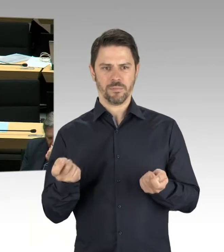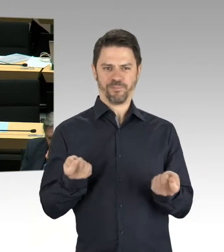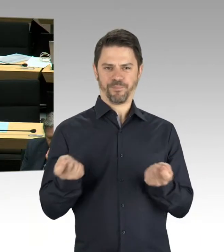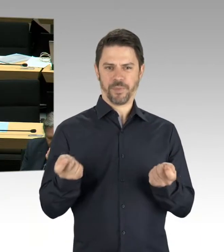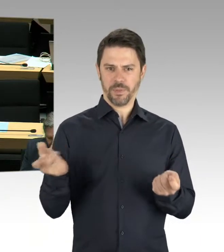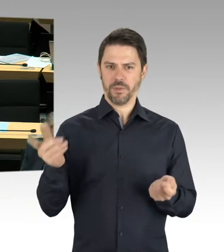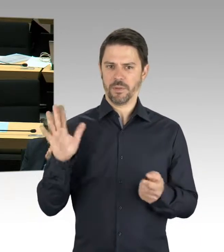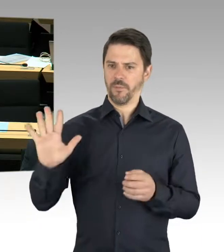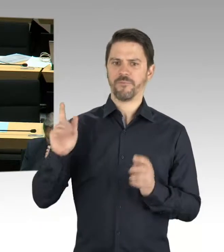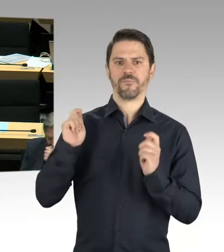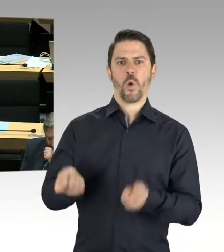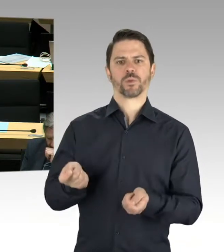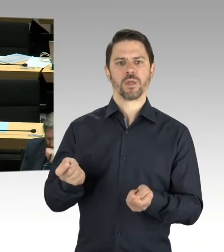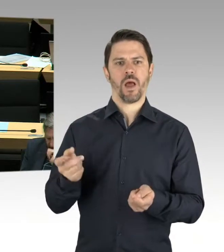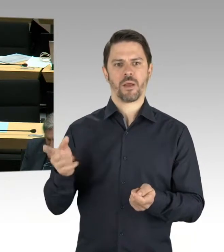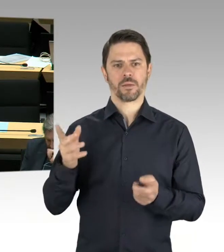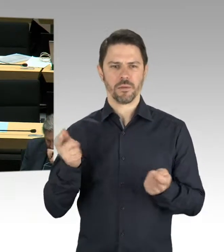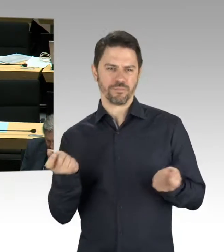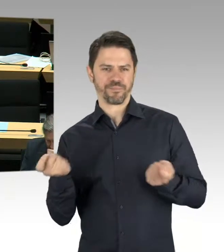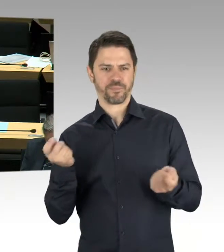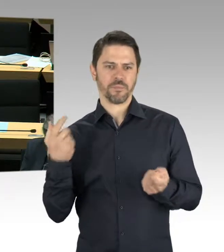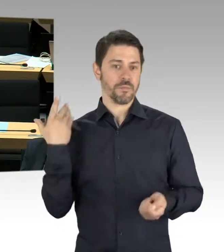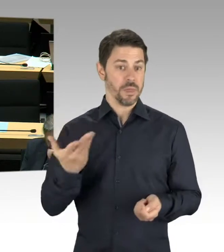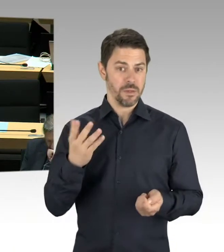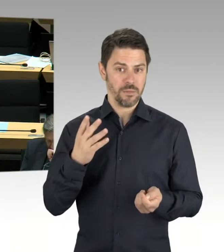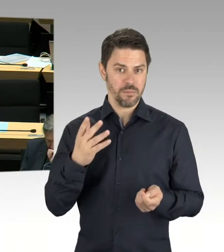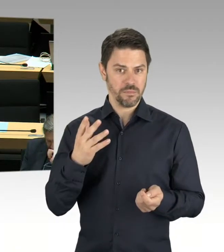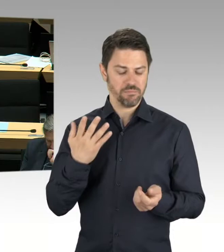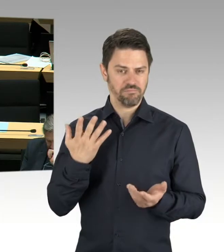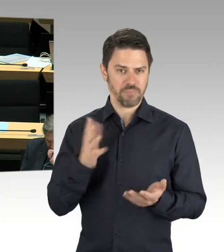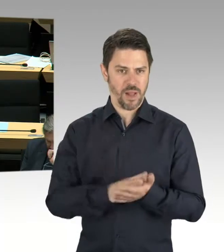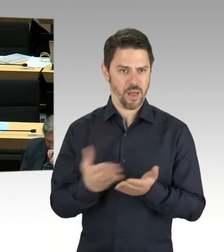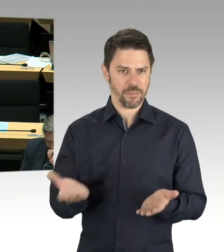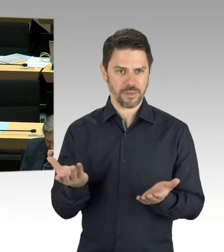sehr schnell diesen Vorschlag zurückgewiesen hat.